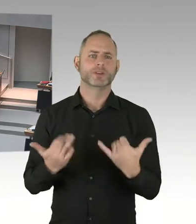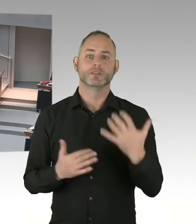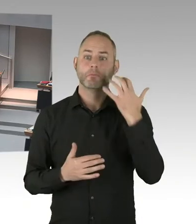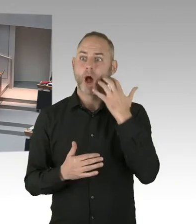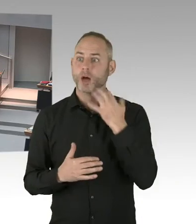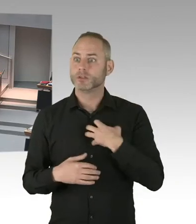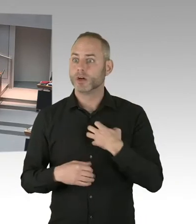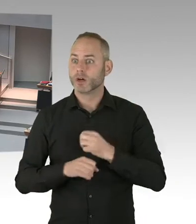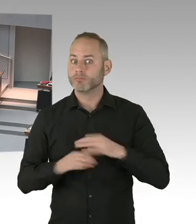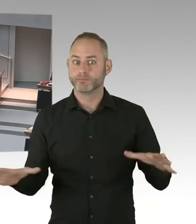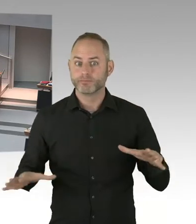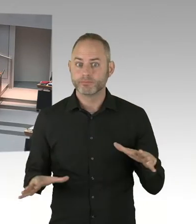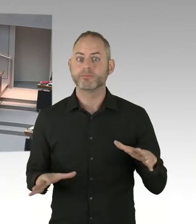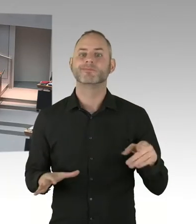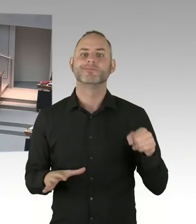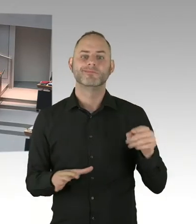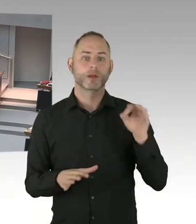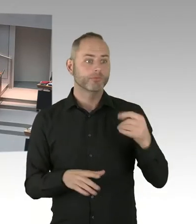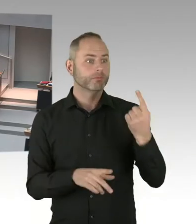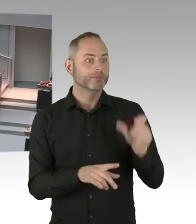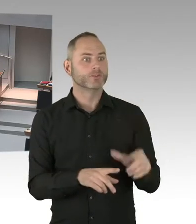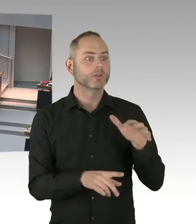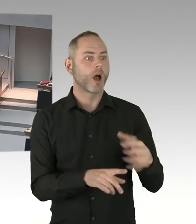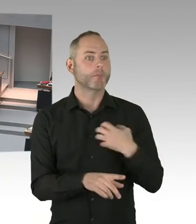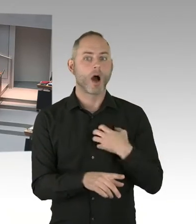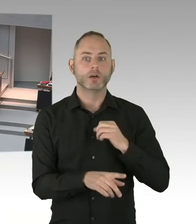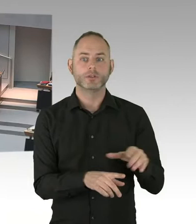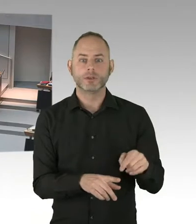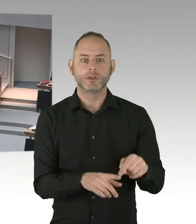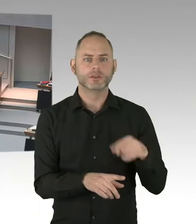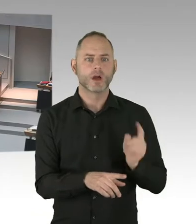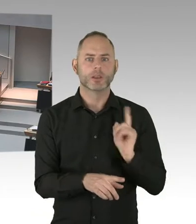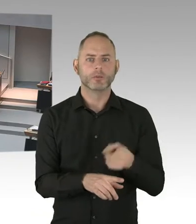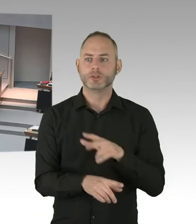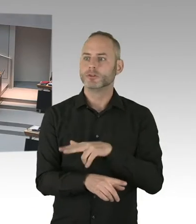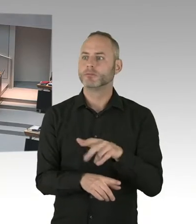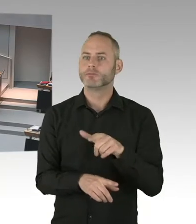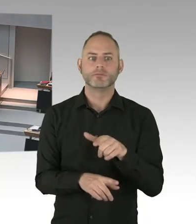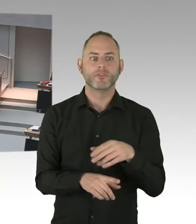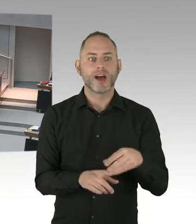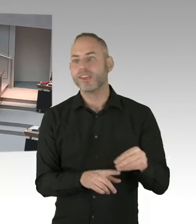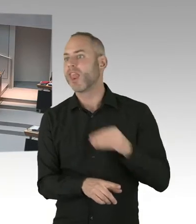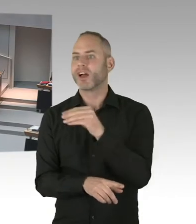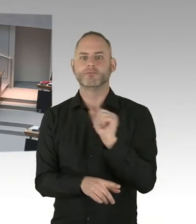dass wir ein neues Kennzahlenmodell vorgelegt haben. Dieses neue Kennzahlenmodell deshalb, weil Personal fehlt.